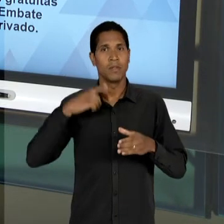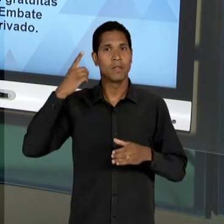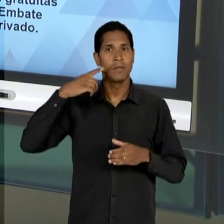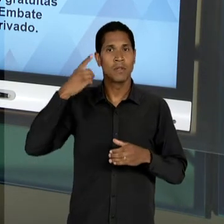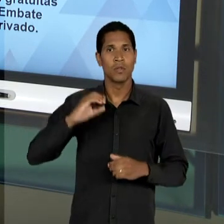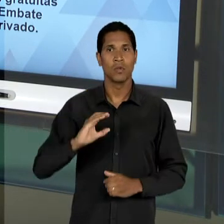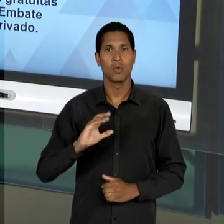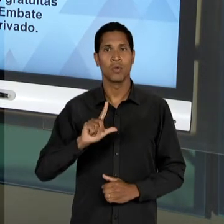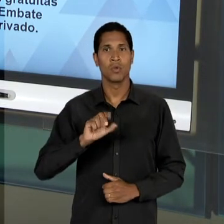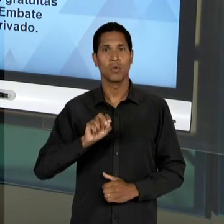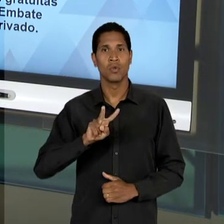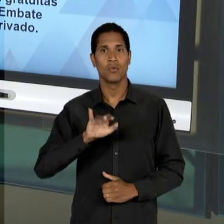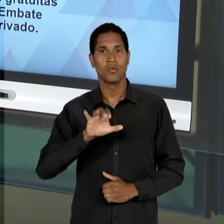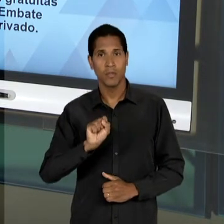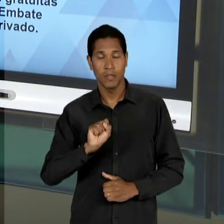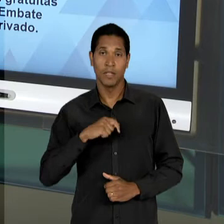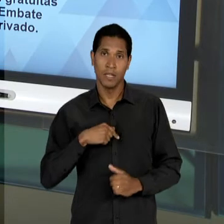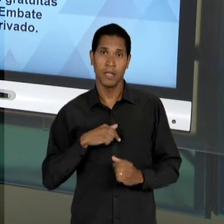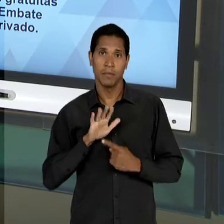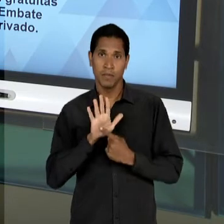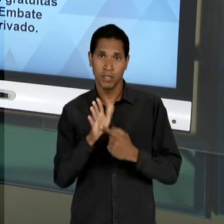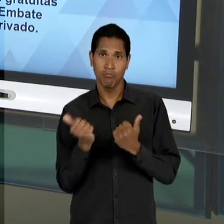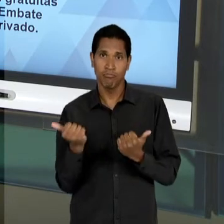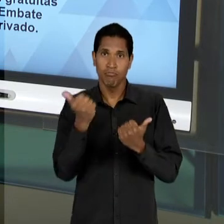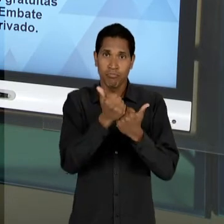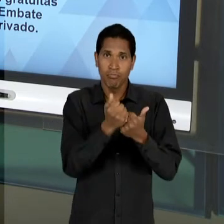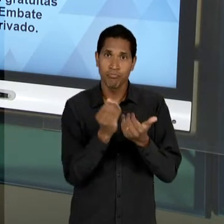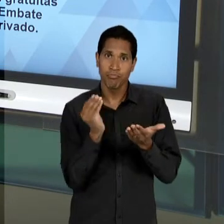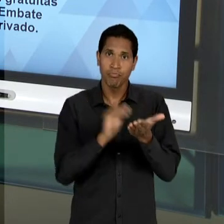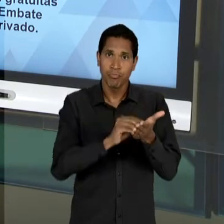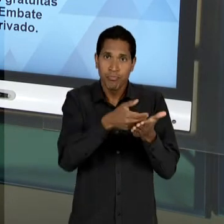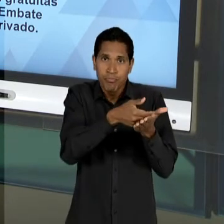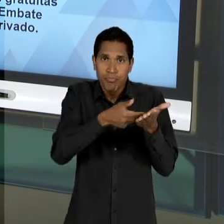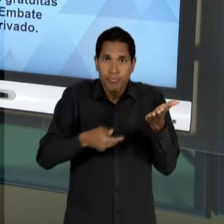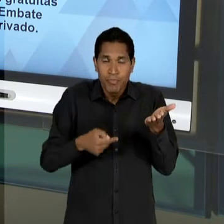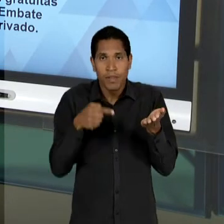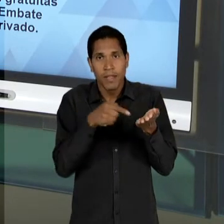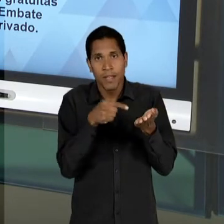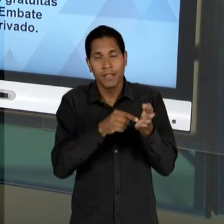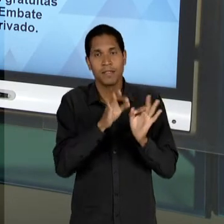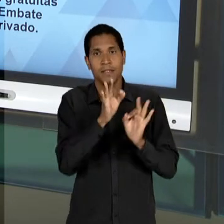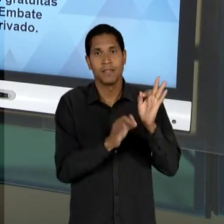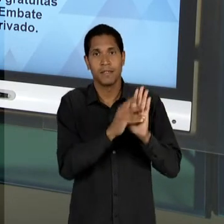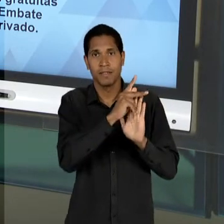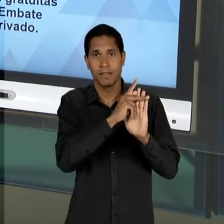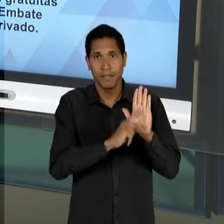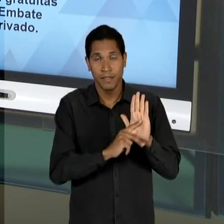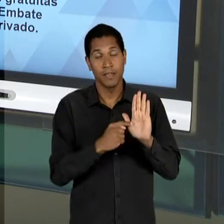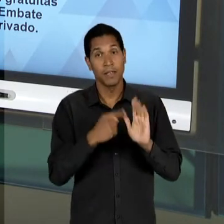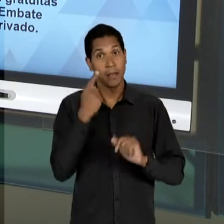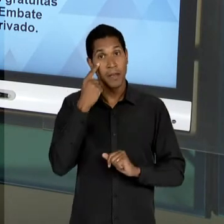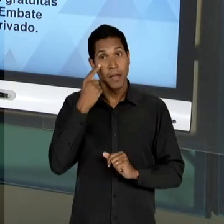QUE APRESENTA UM SUBSTITUTIVO AO PROJETO EM QUE PODEMOS OBSERVAR QUE UM ACORDO DE COMPROMISSO, OU